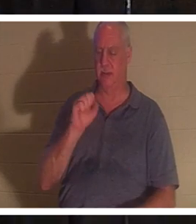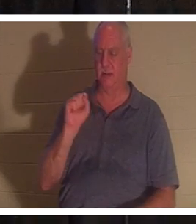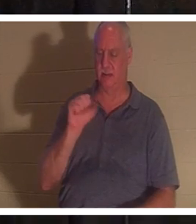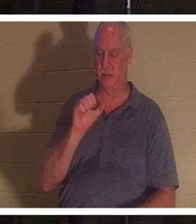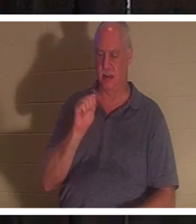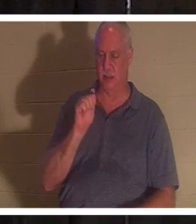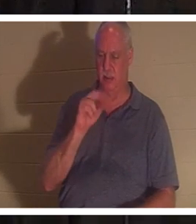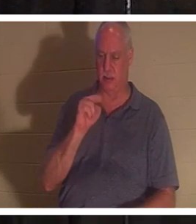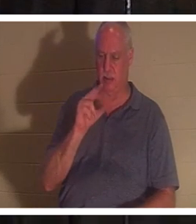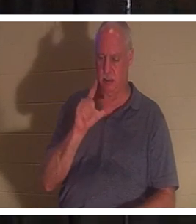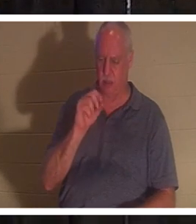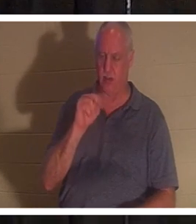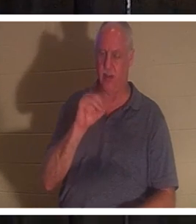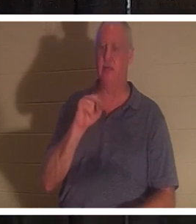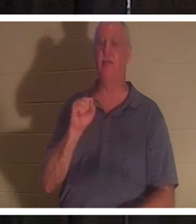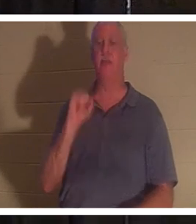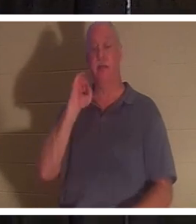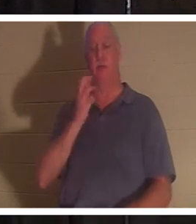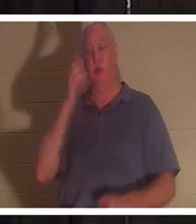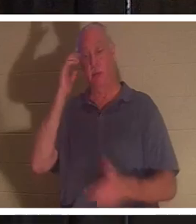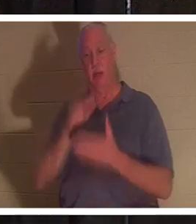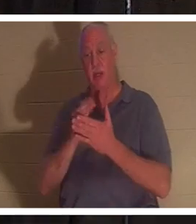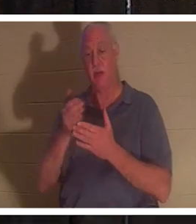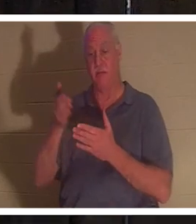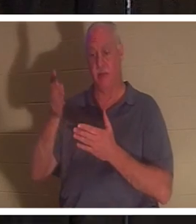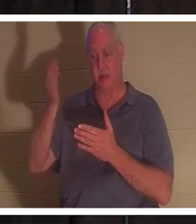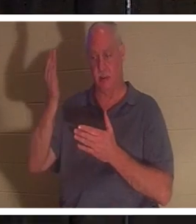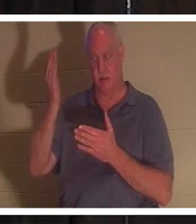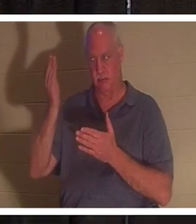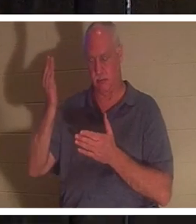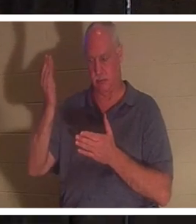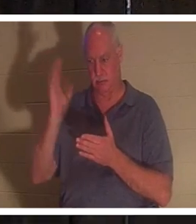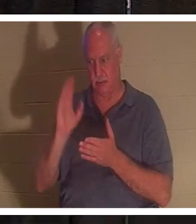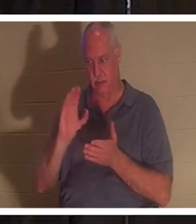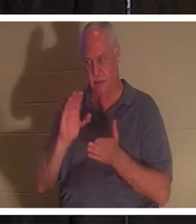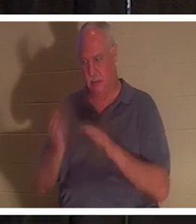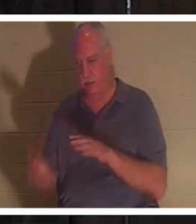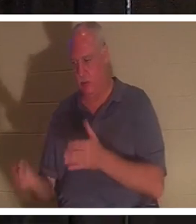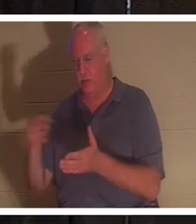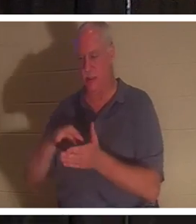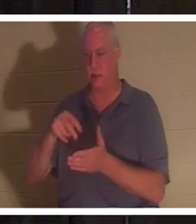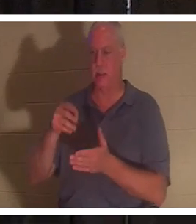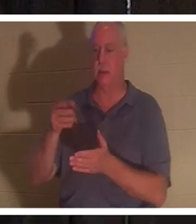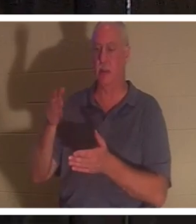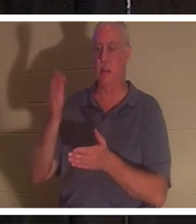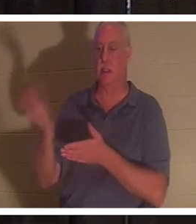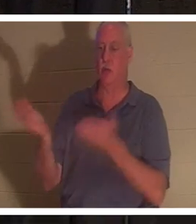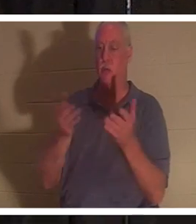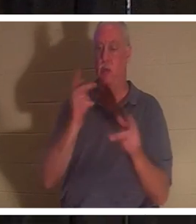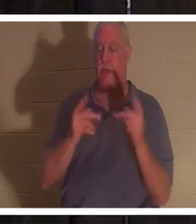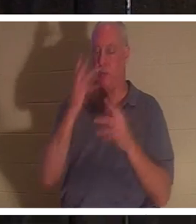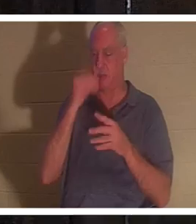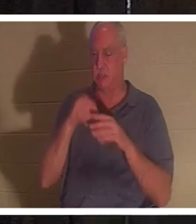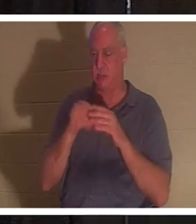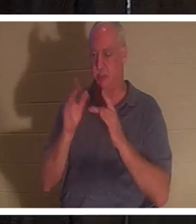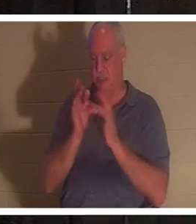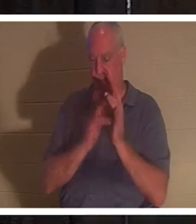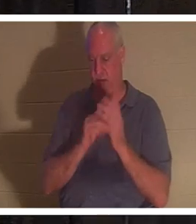воскрес, то и в этом случае Бог приведет с Собой тех, кто почил в Иисусе. У меня есть друг